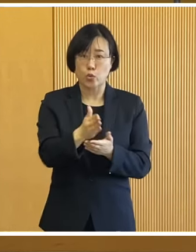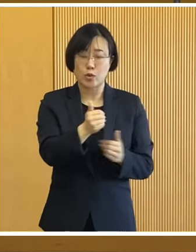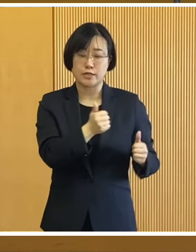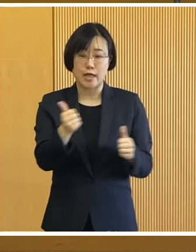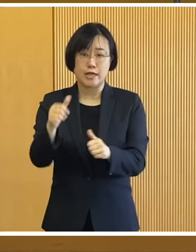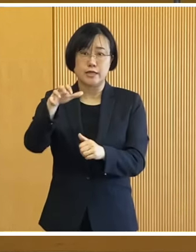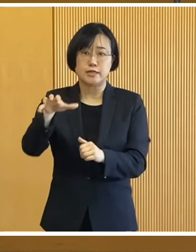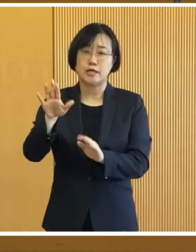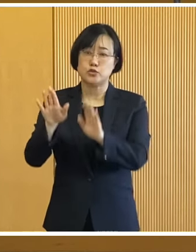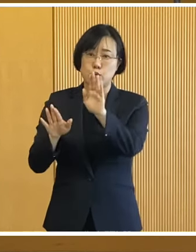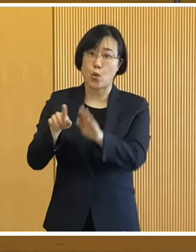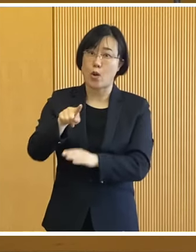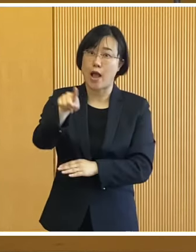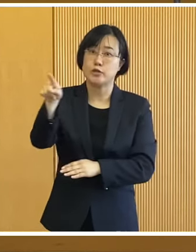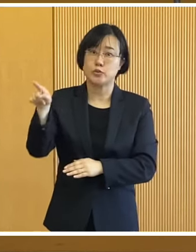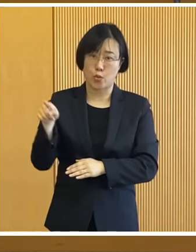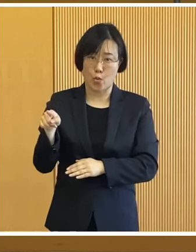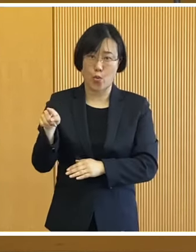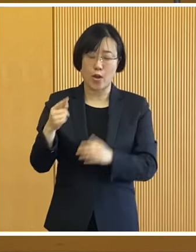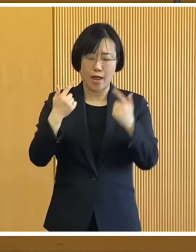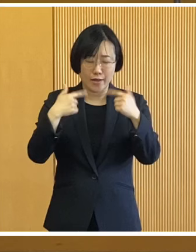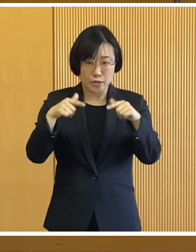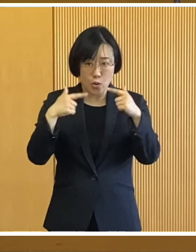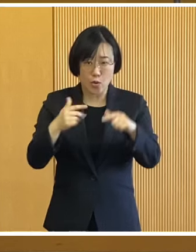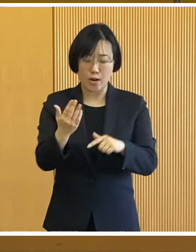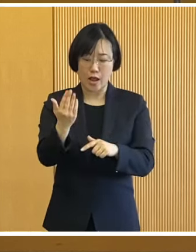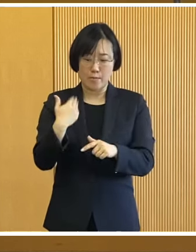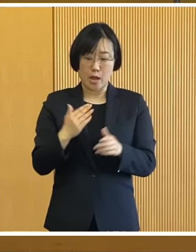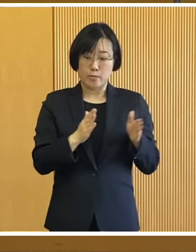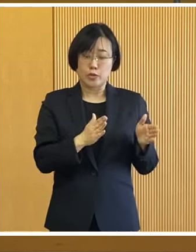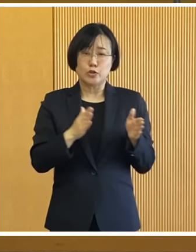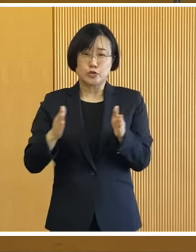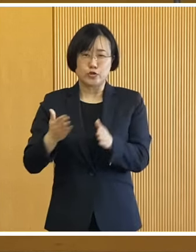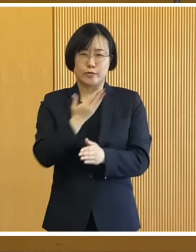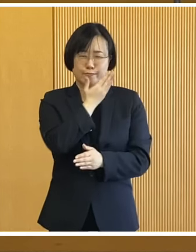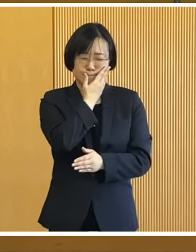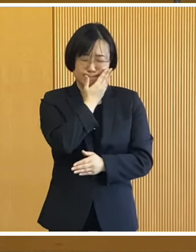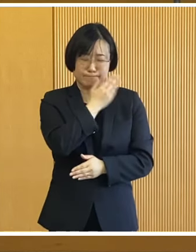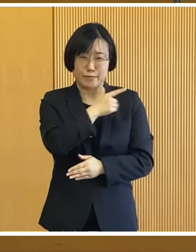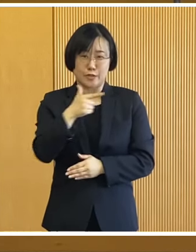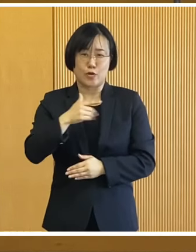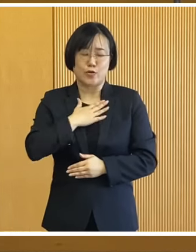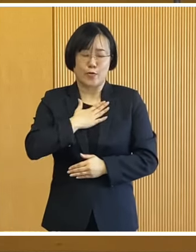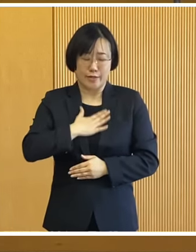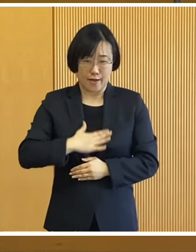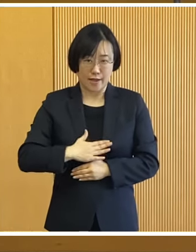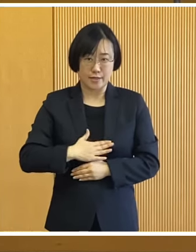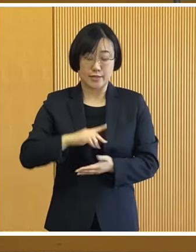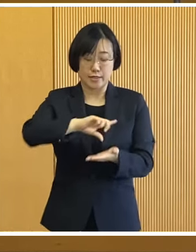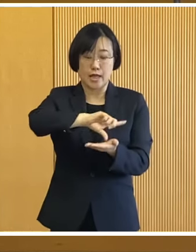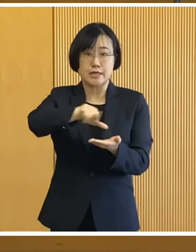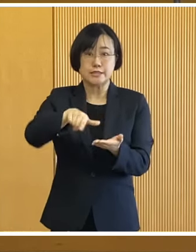避難所の環境 それから日頃から備える大切さを ご理解いただいて